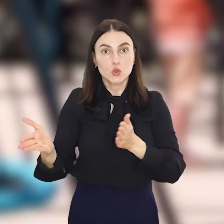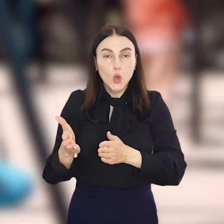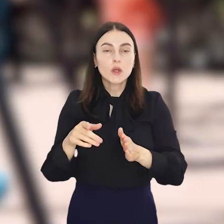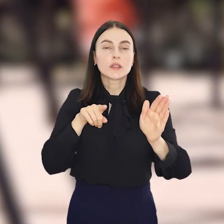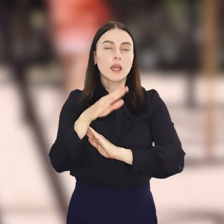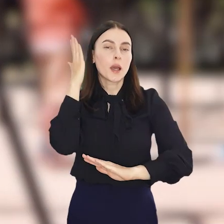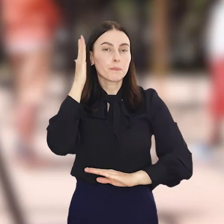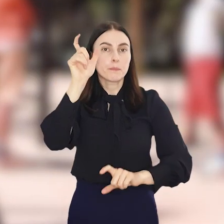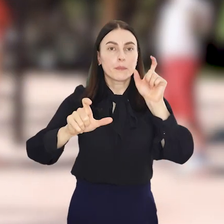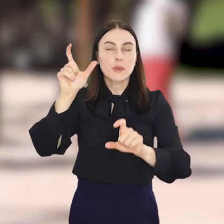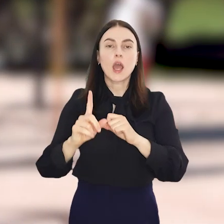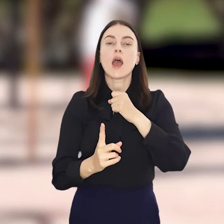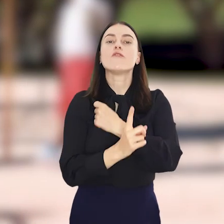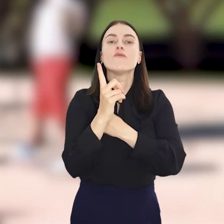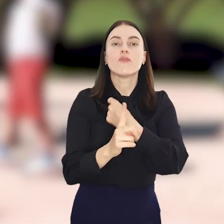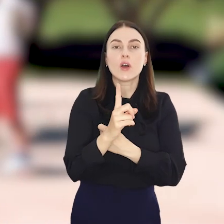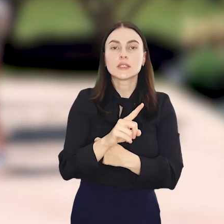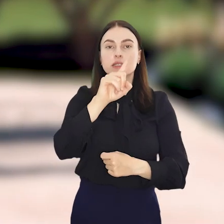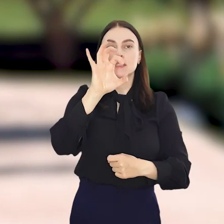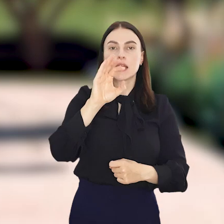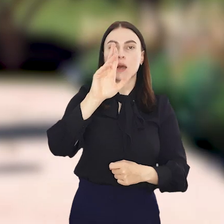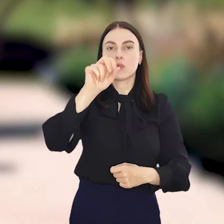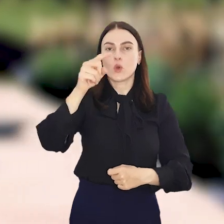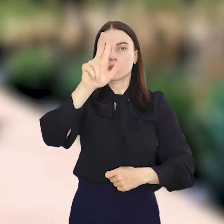i koił nerwy mieszkańców okolic Wałbrzyskiej i Zabrodzkiej.